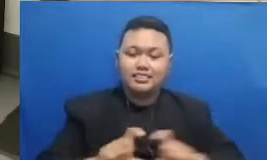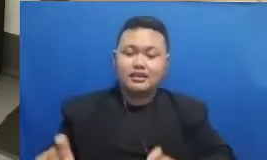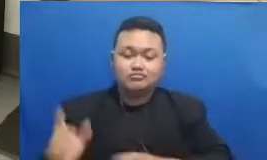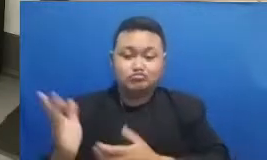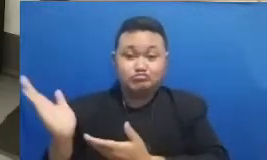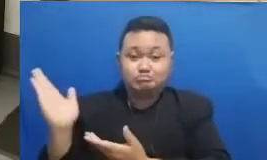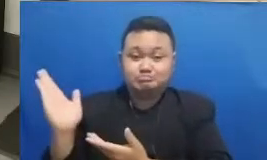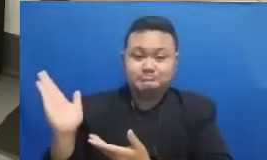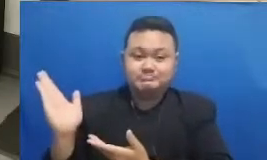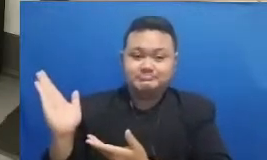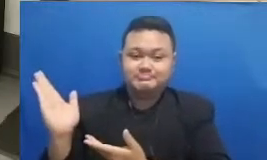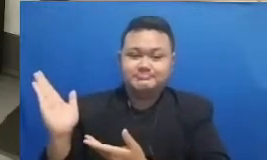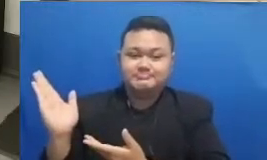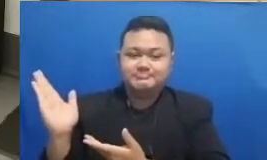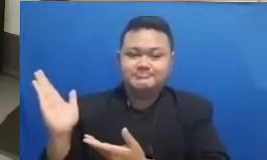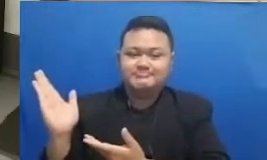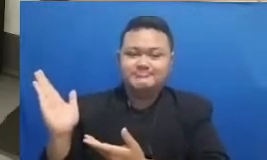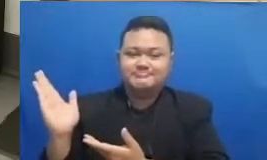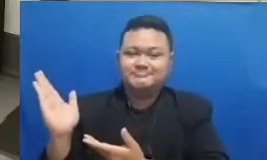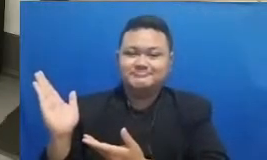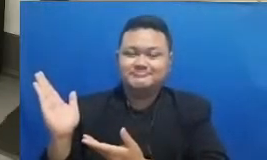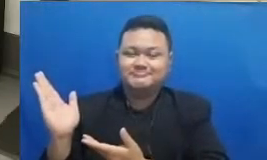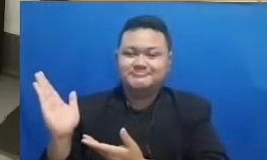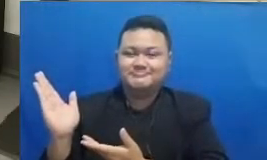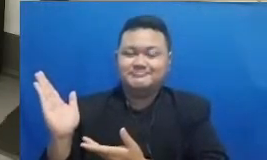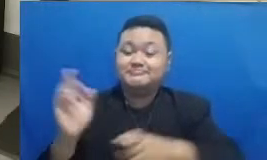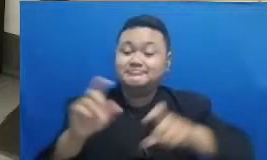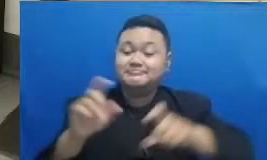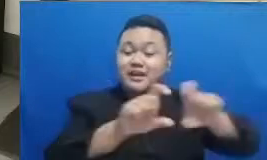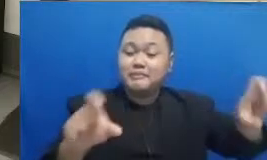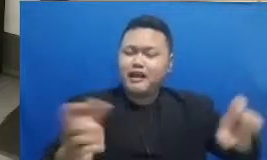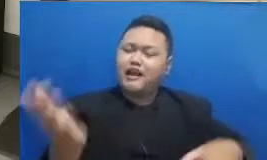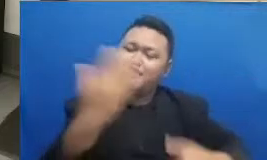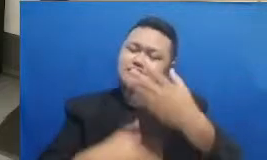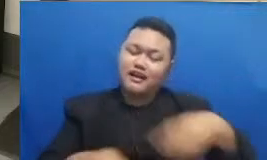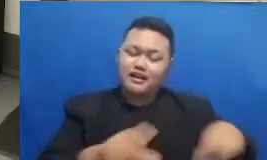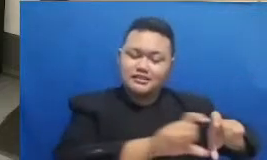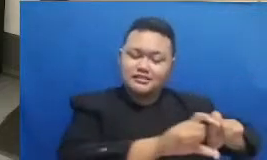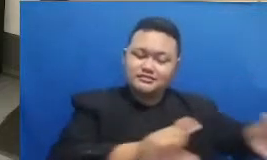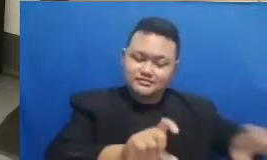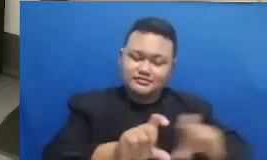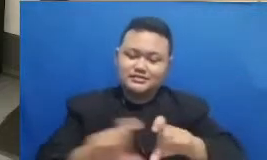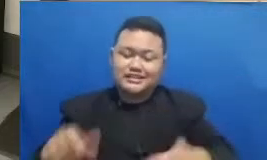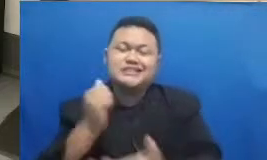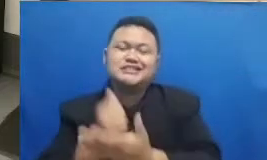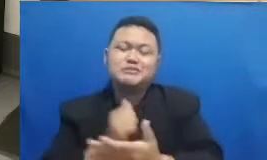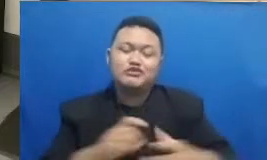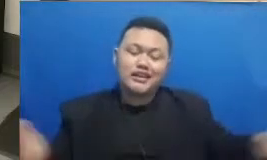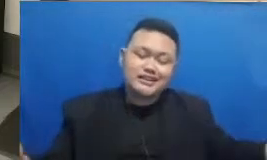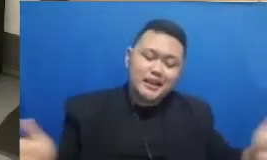kedua dan ketiga ini sebetulnya adalah digabung gitu ya ini kalau dalam bahasa Inggrisnya adalah